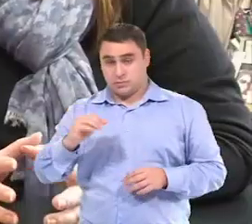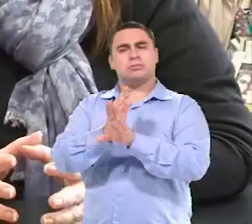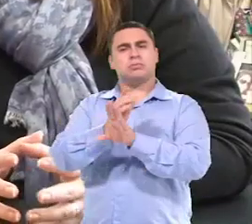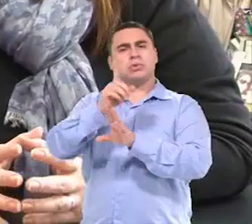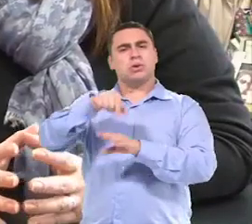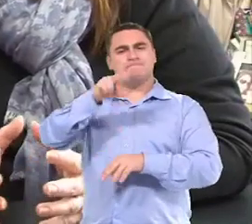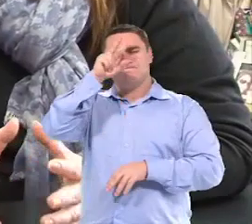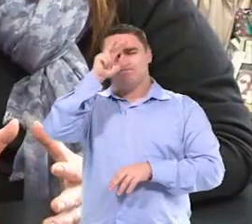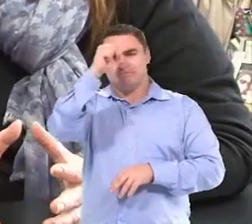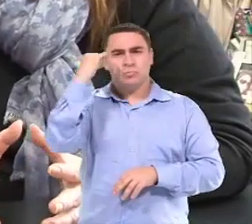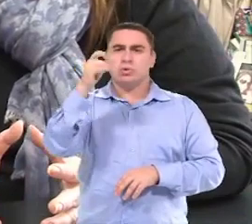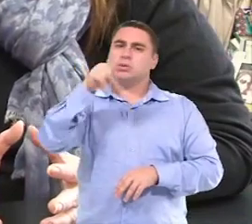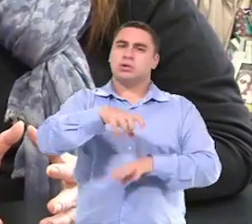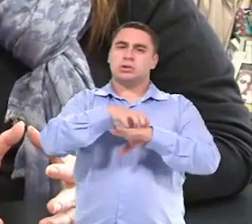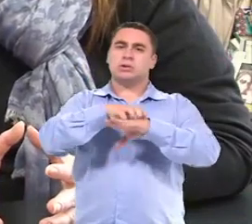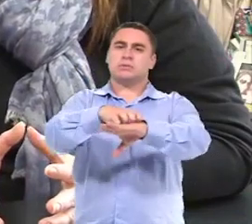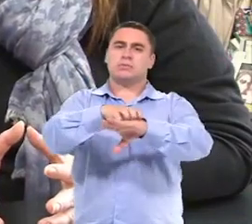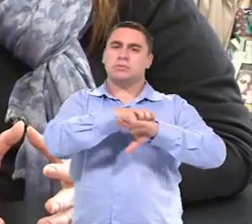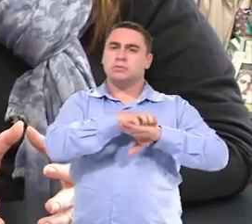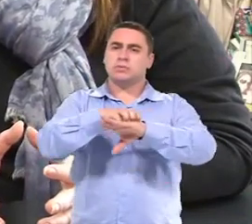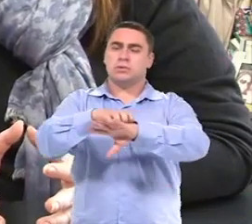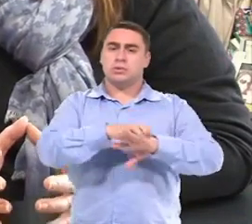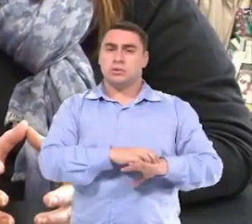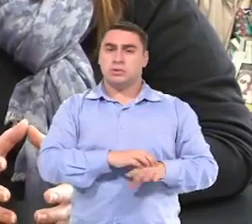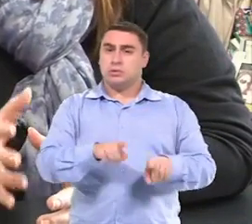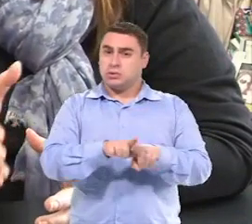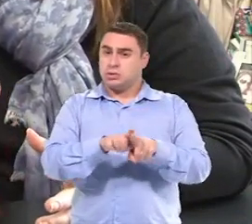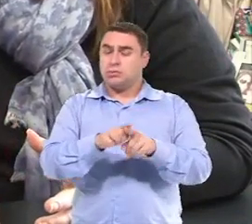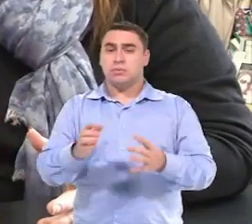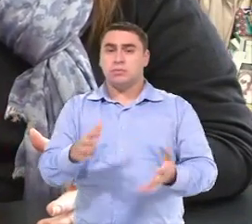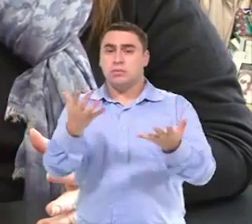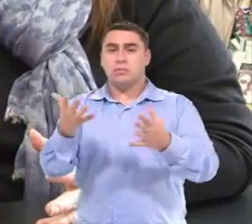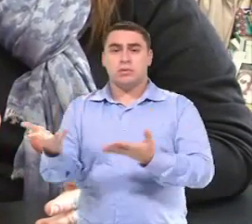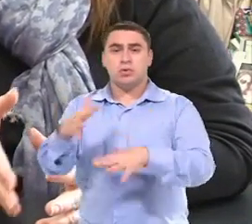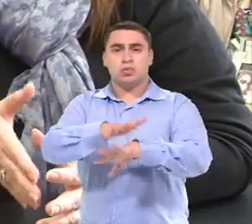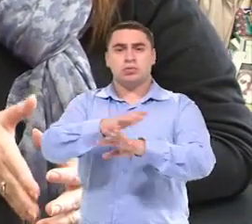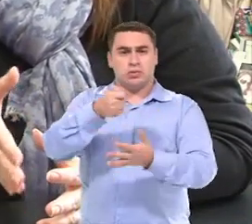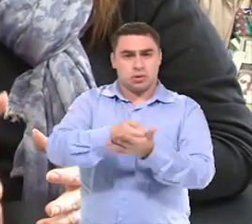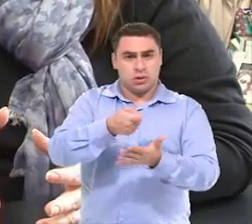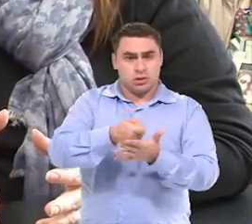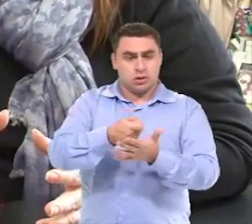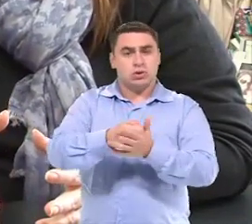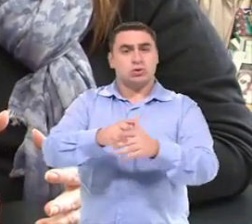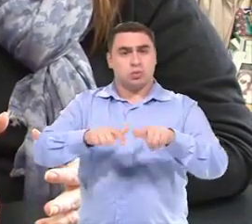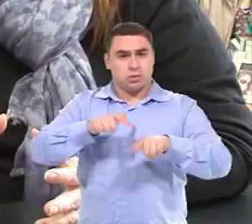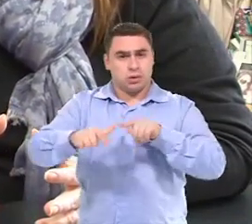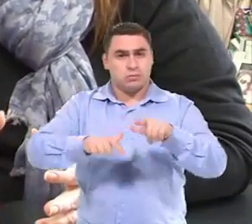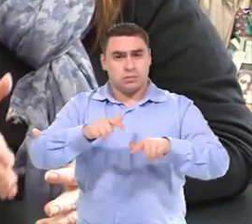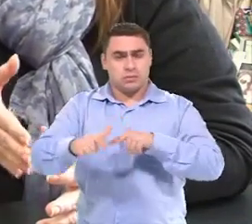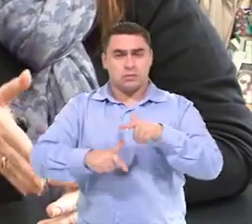Uma questão muito forte era o transporte, Até para promover a inclusão, para garantir o trabalho